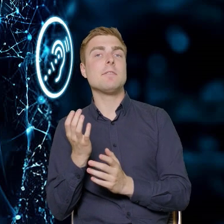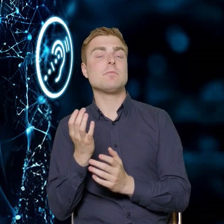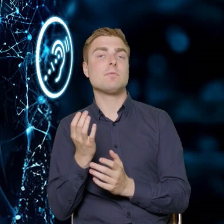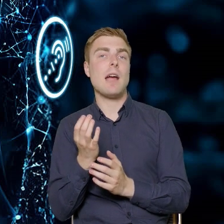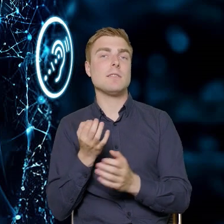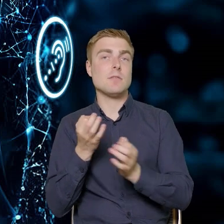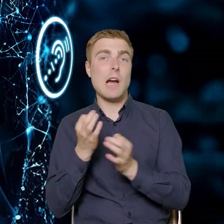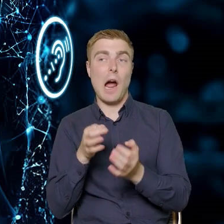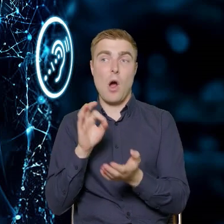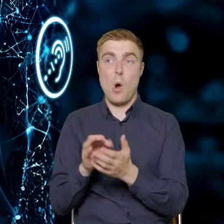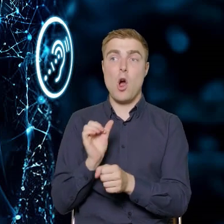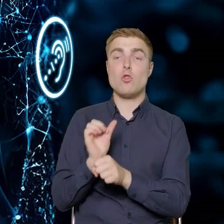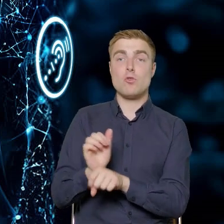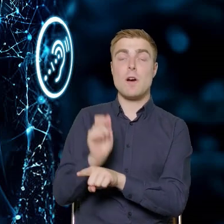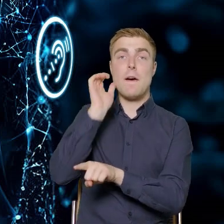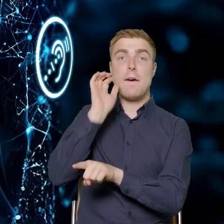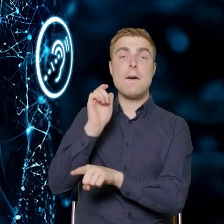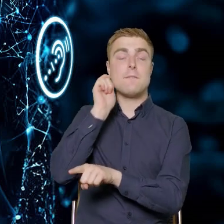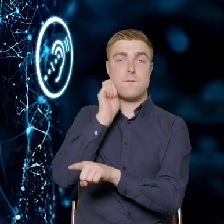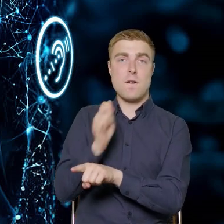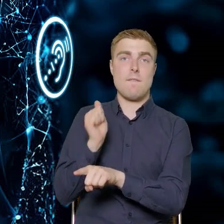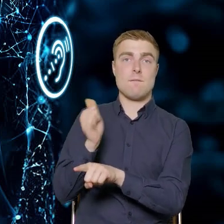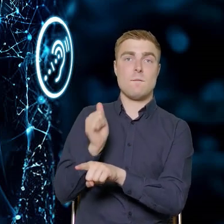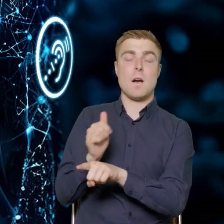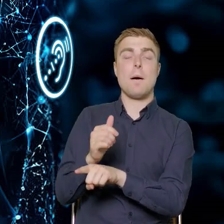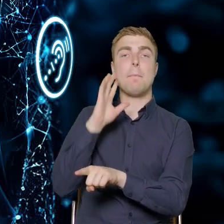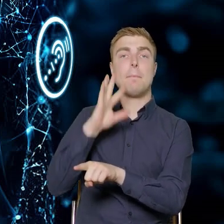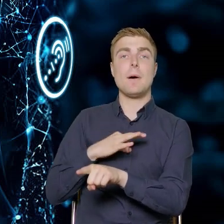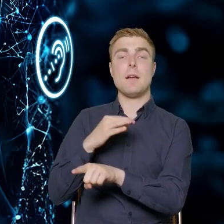Chylę czoła Pani Małgorzato, która pomagała nam opracować